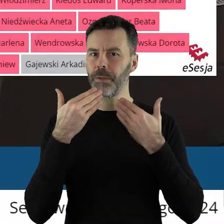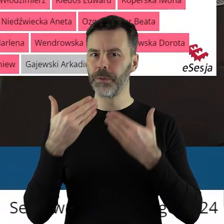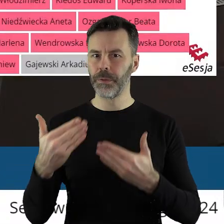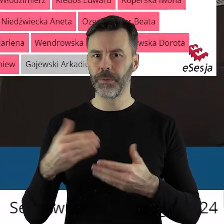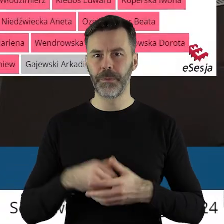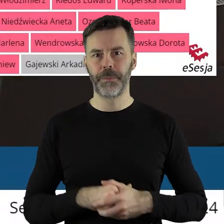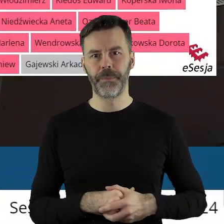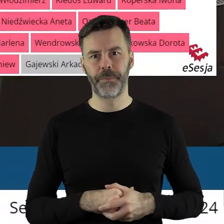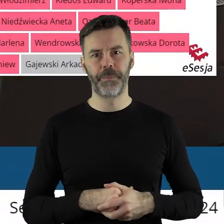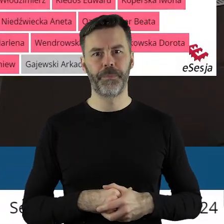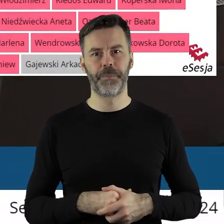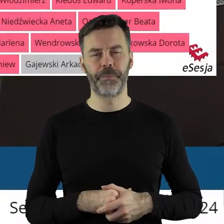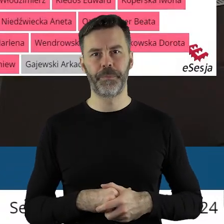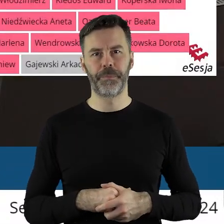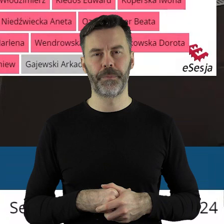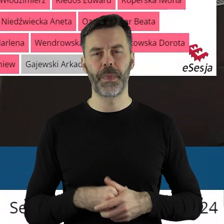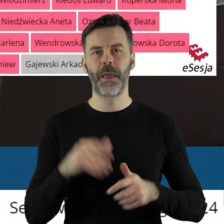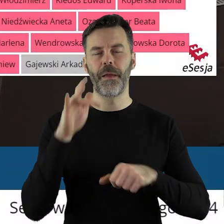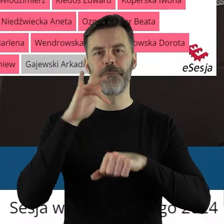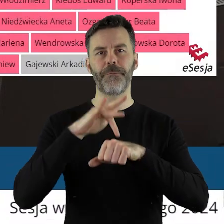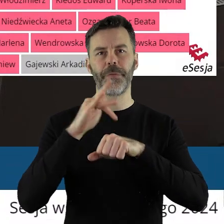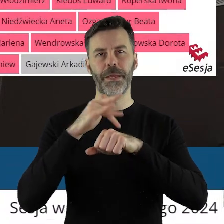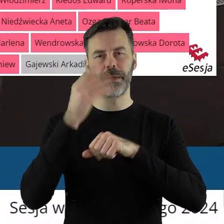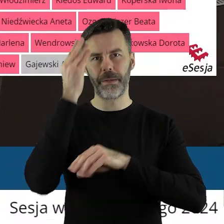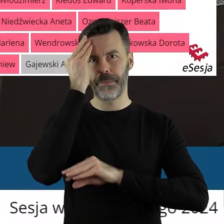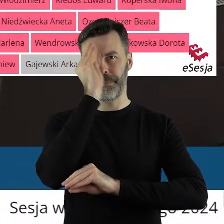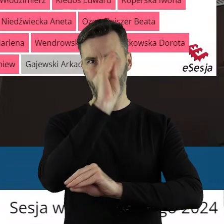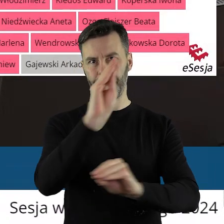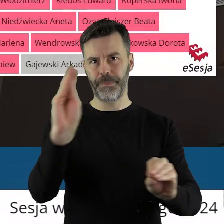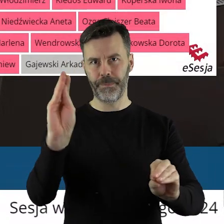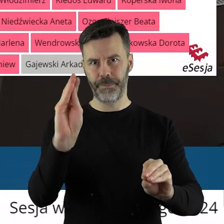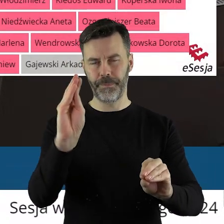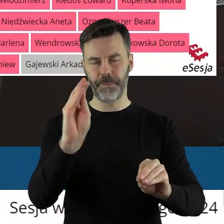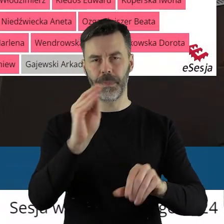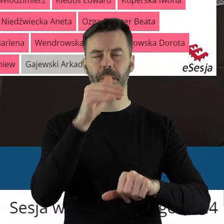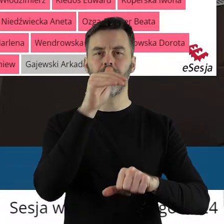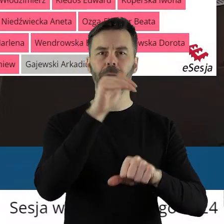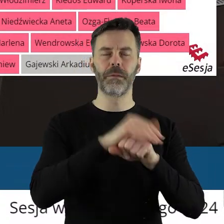Dziękuję bardzo. Panie dyrektorze, proszę o wyniki.